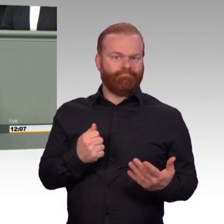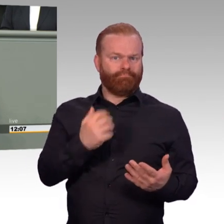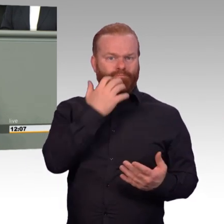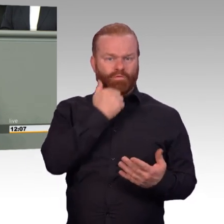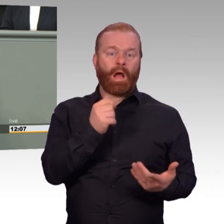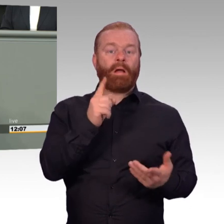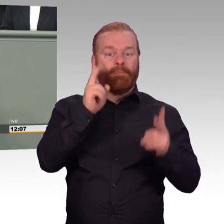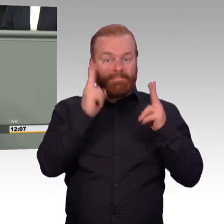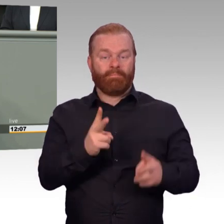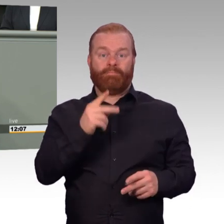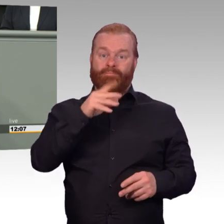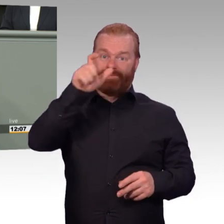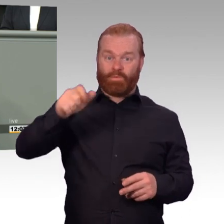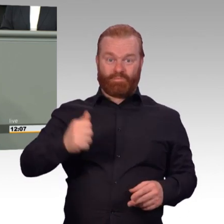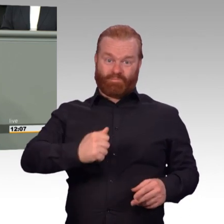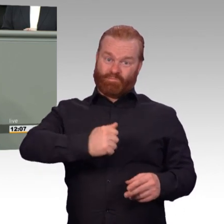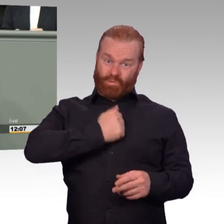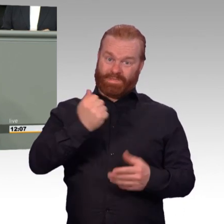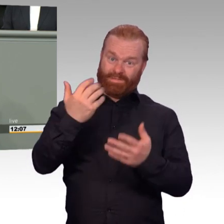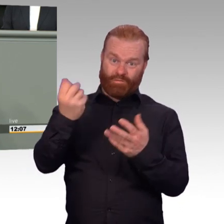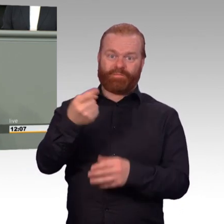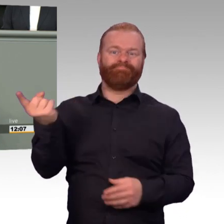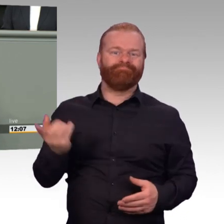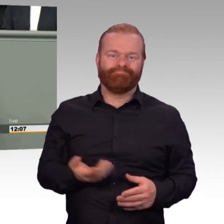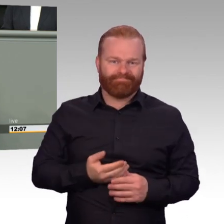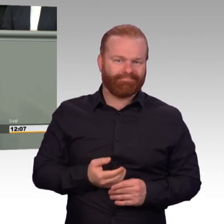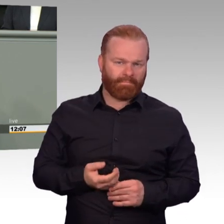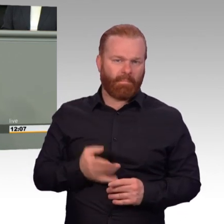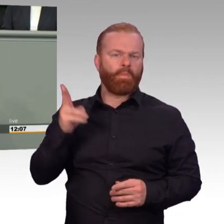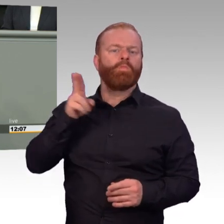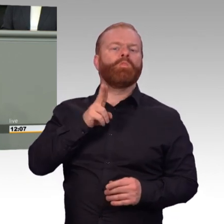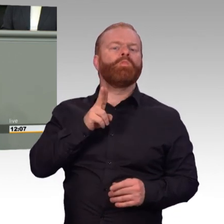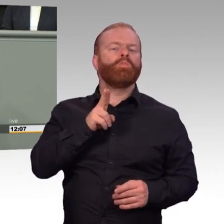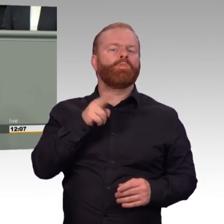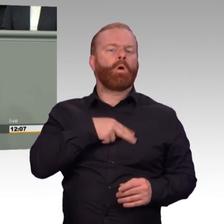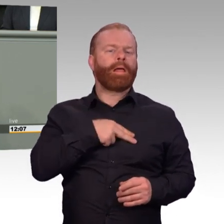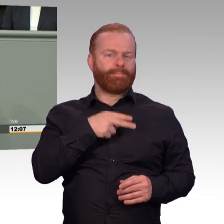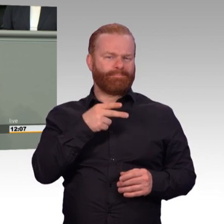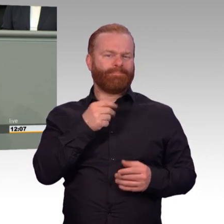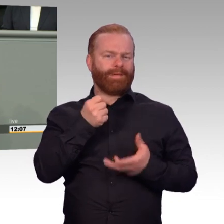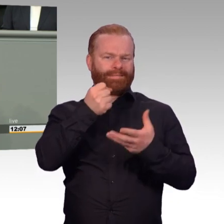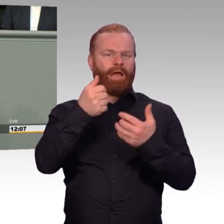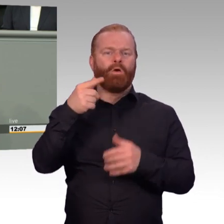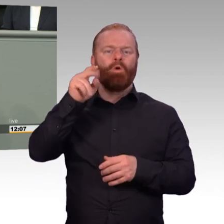Paragraph 30c Soldatengesetz ersatzlos streichen. Die wöchentliche Rahmendienstzeit in der Bundeswehr flexibilisieren.